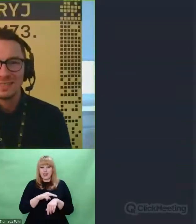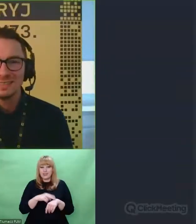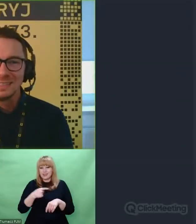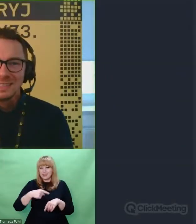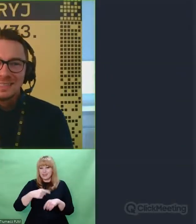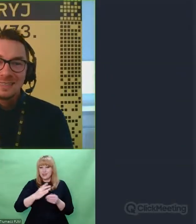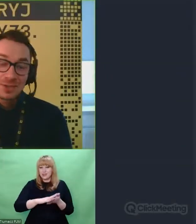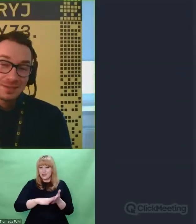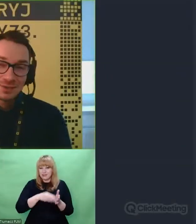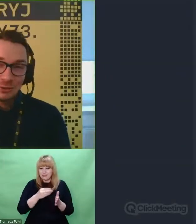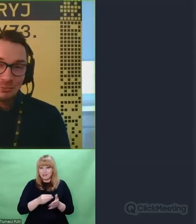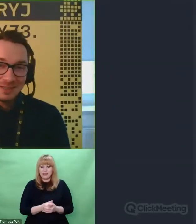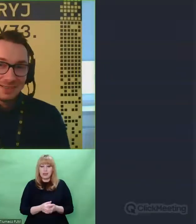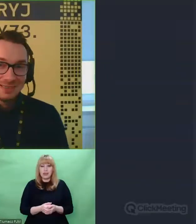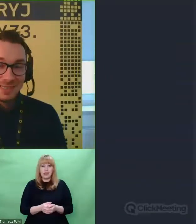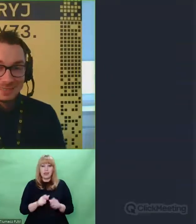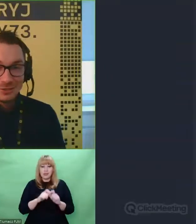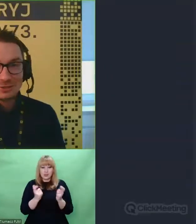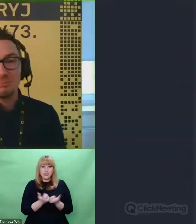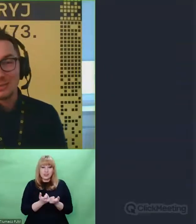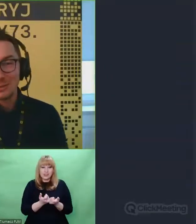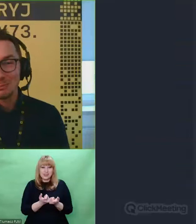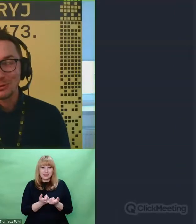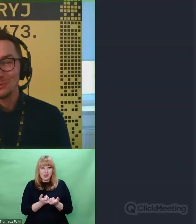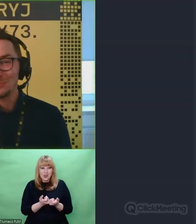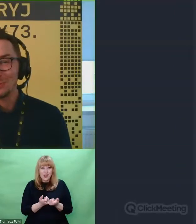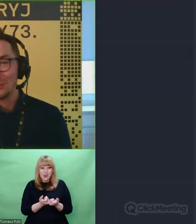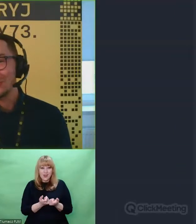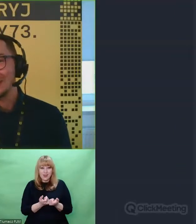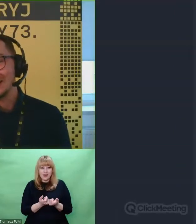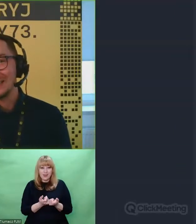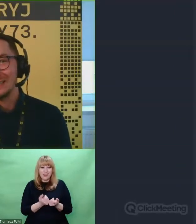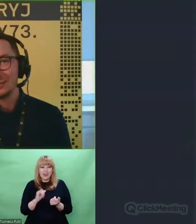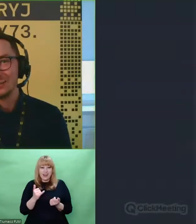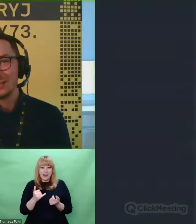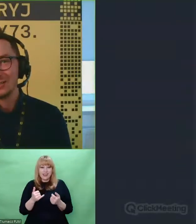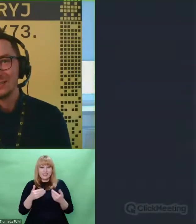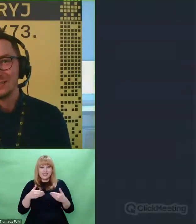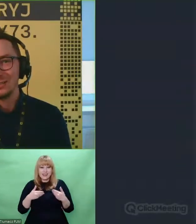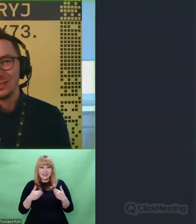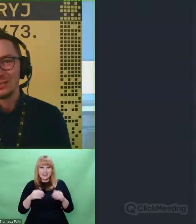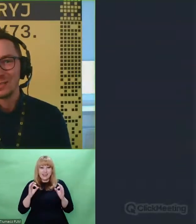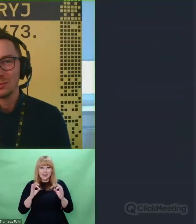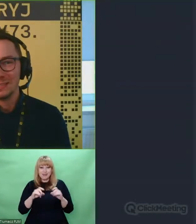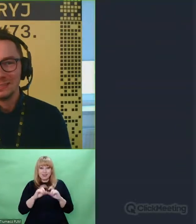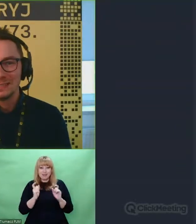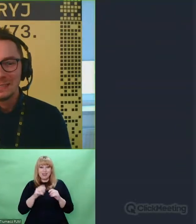Wszystko co dobre, kiedyś bardzo szybko się kończy tak jak i to nasze dzisiejsze spotkanie.